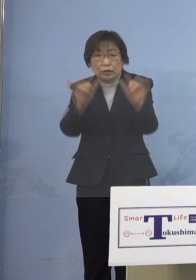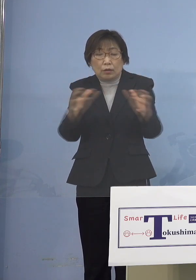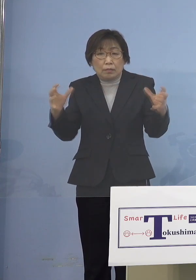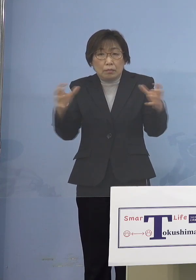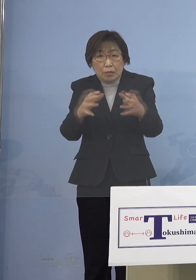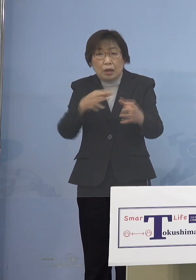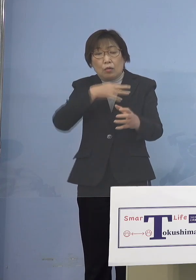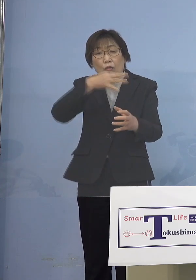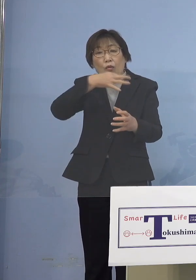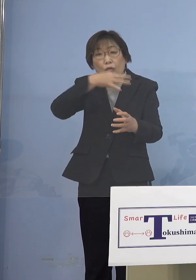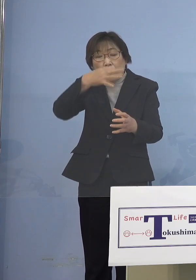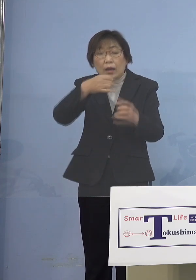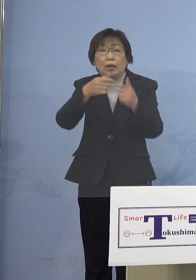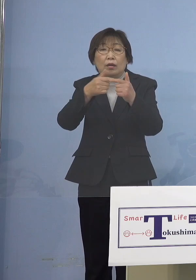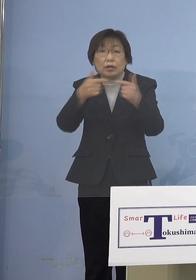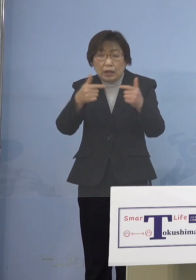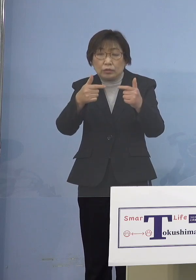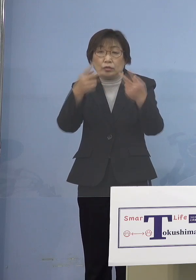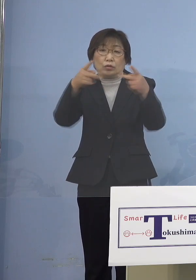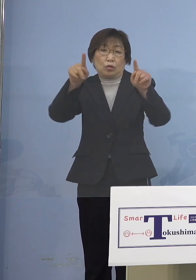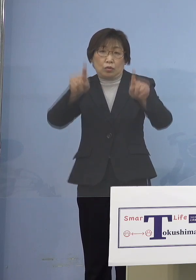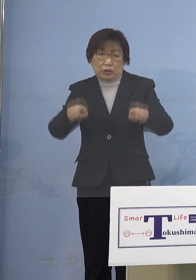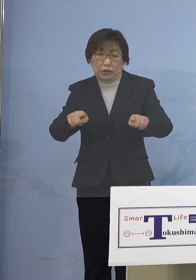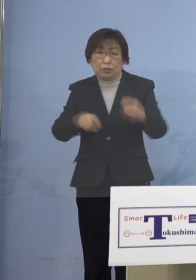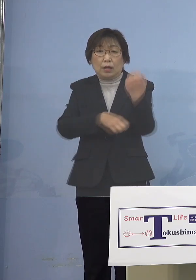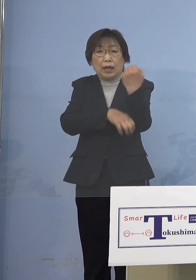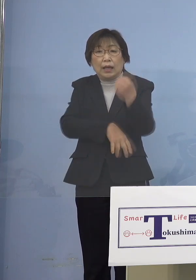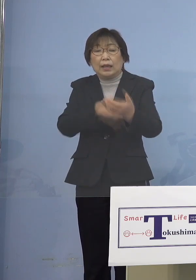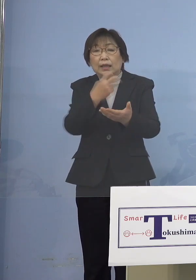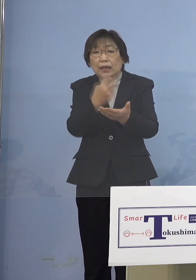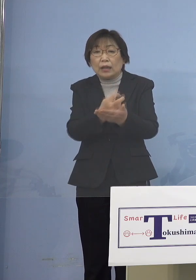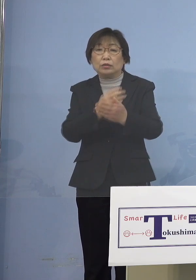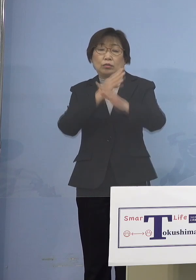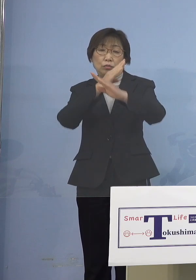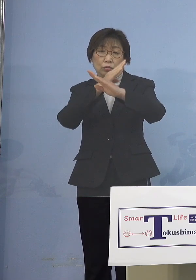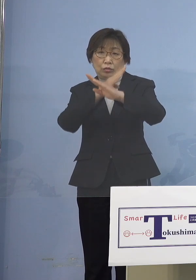原則中止としていただければと 禁止としていただければということ